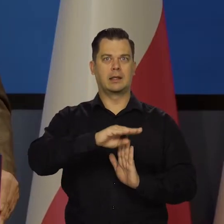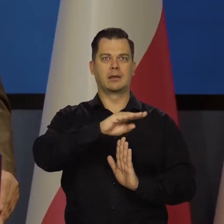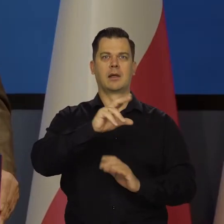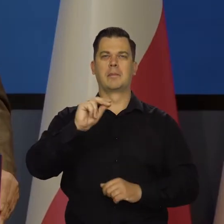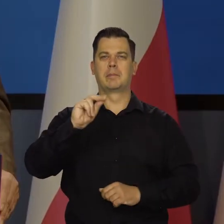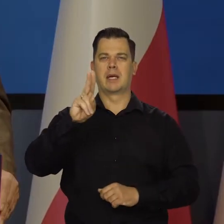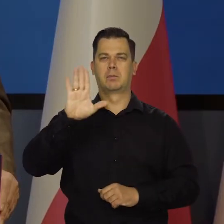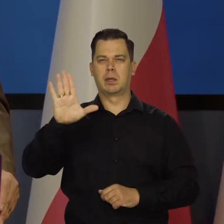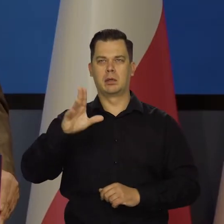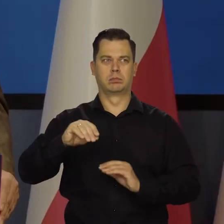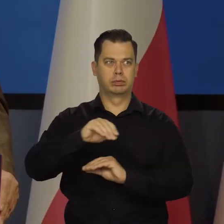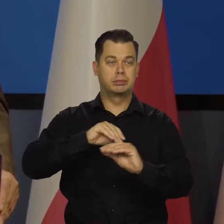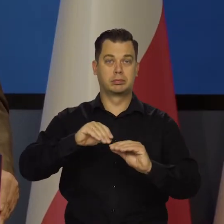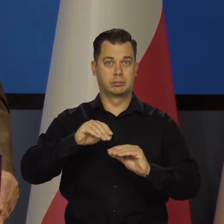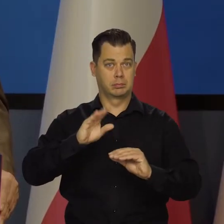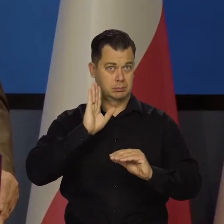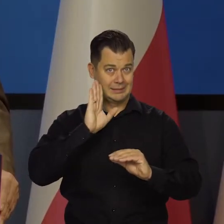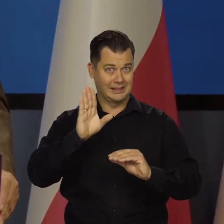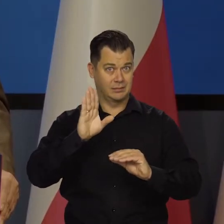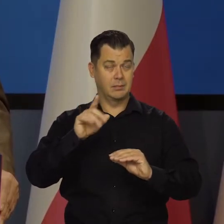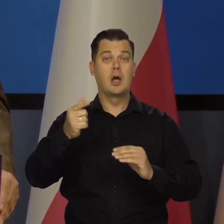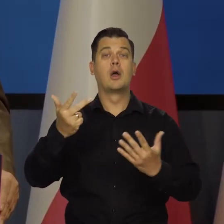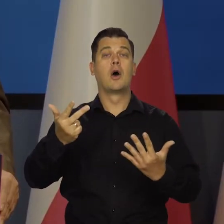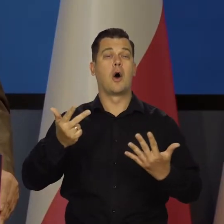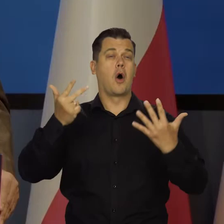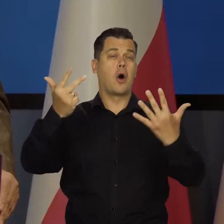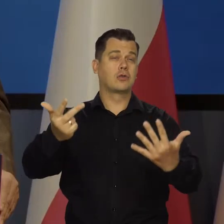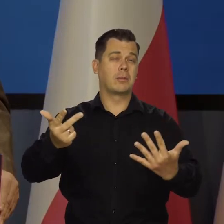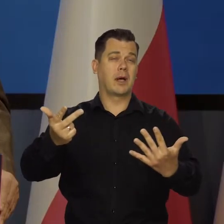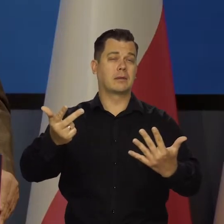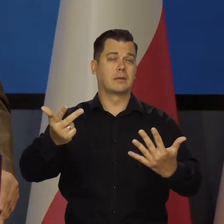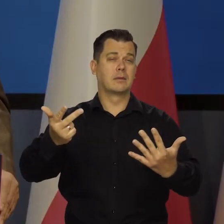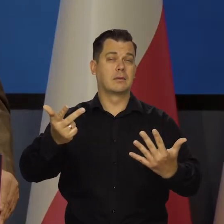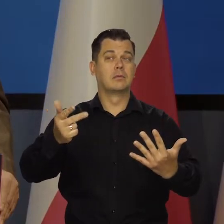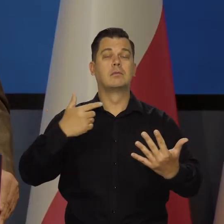te, które do dzisiaj są, to za osiem lat mamy szansę